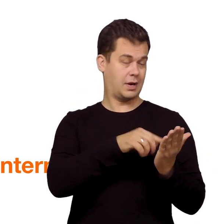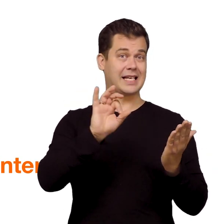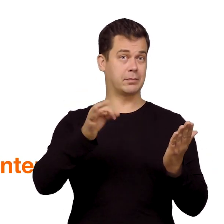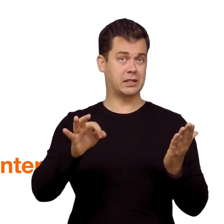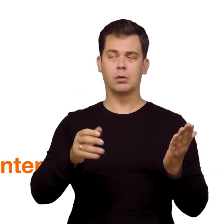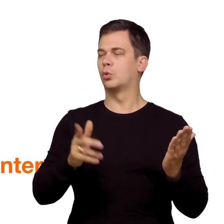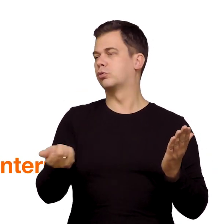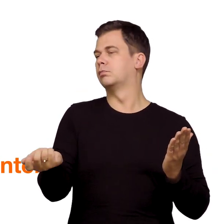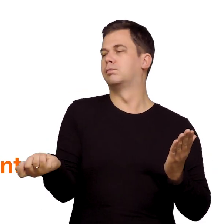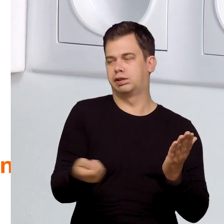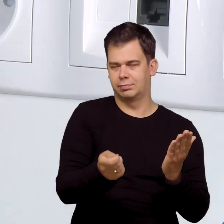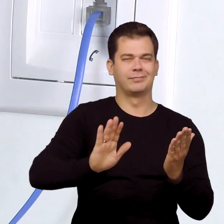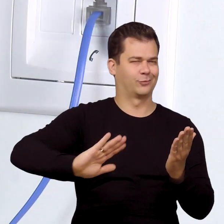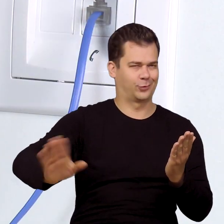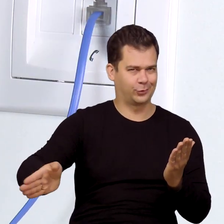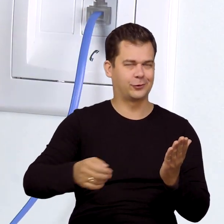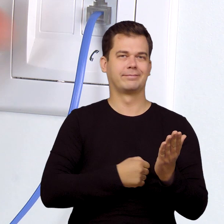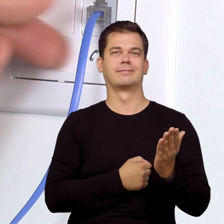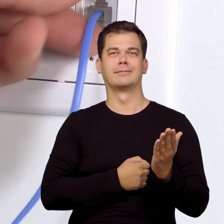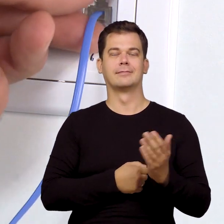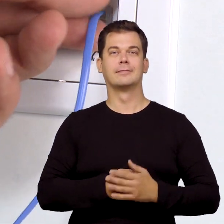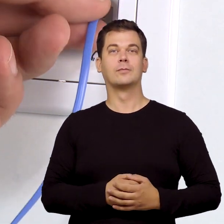Jeśli SMS dotarł, to telefon odłącz od gniazdka,